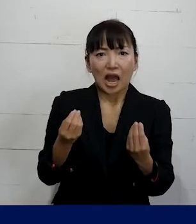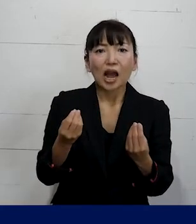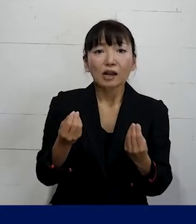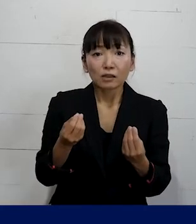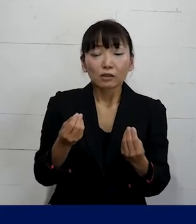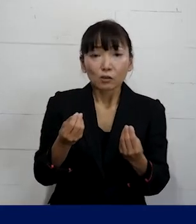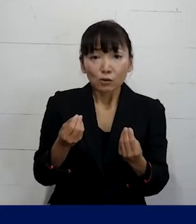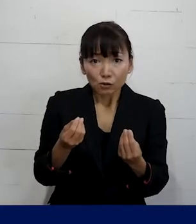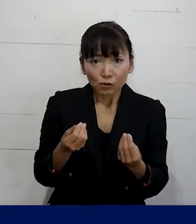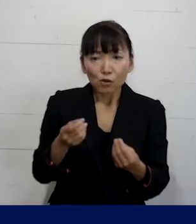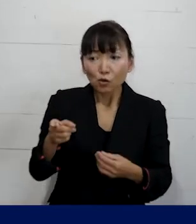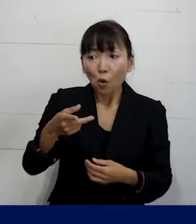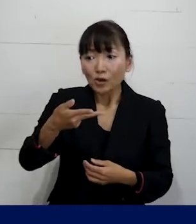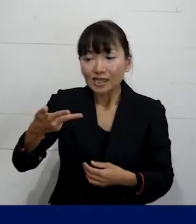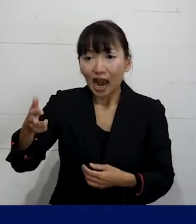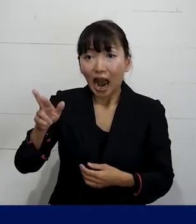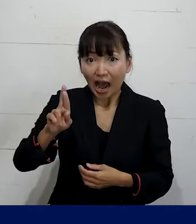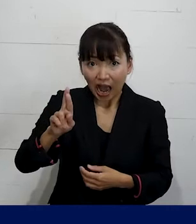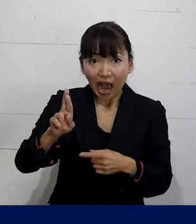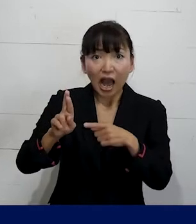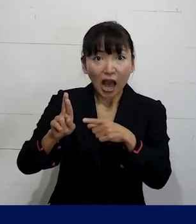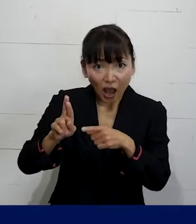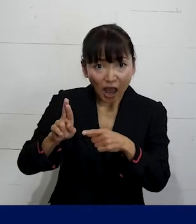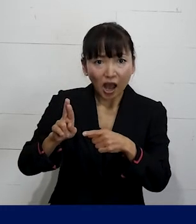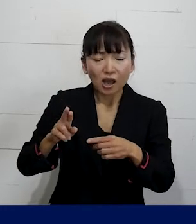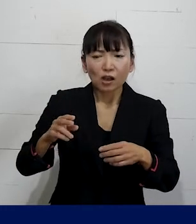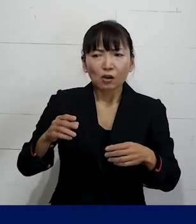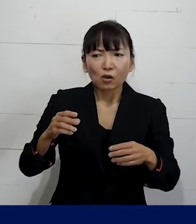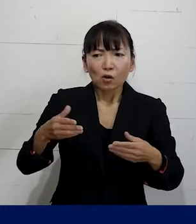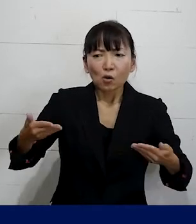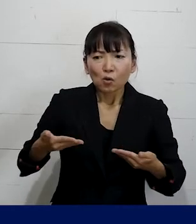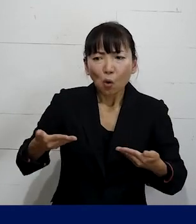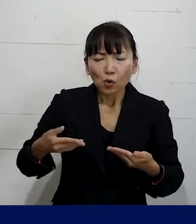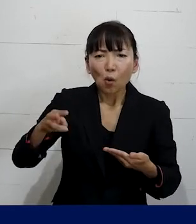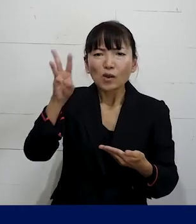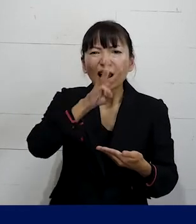そのSOGIハラというのは労働災害という